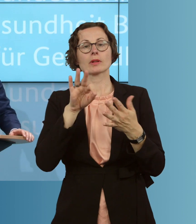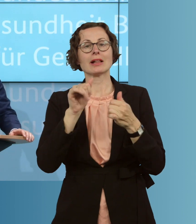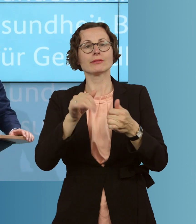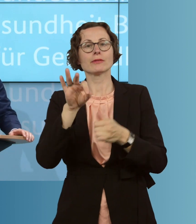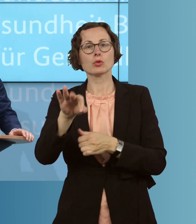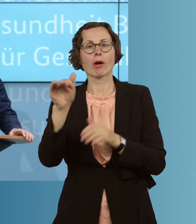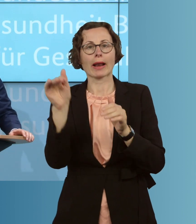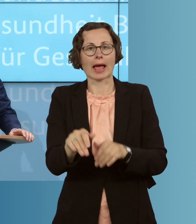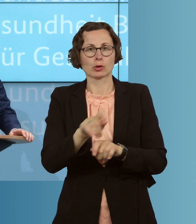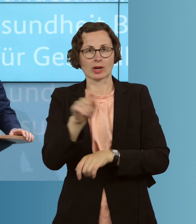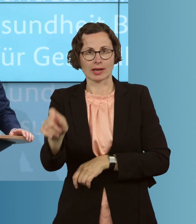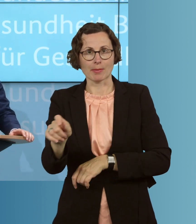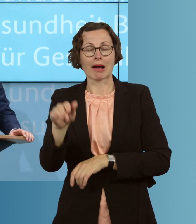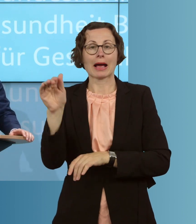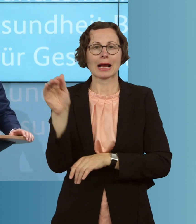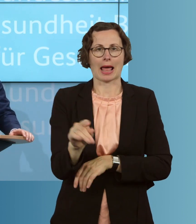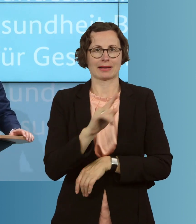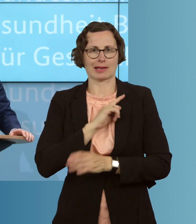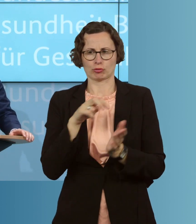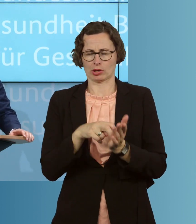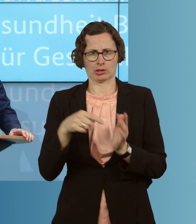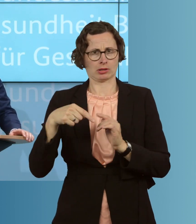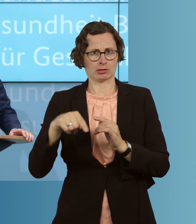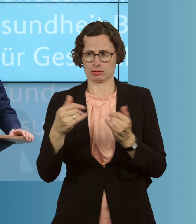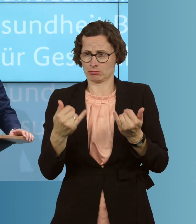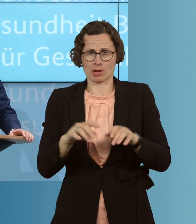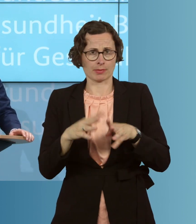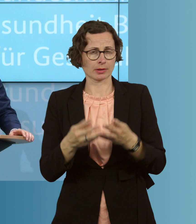Kleinselbstständige trifft diese Epidemie besonders hart. Manch einer ist von einem